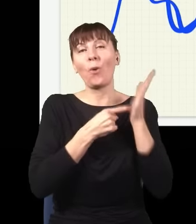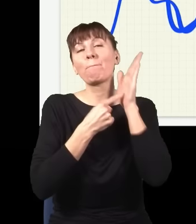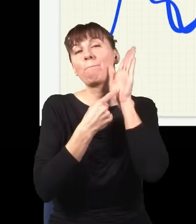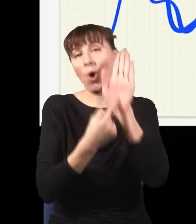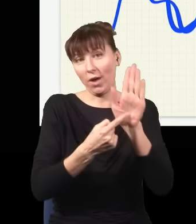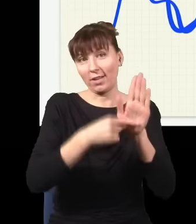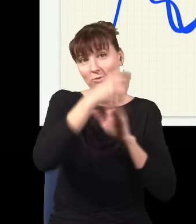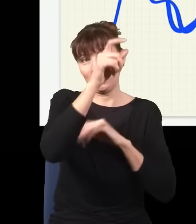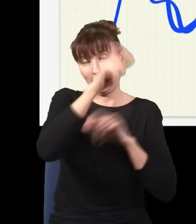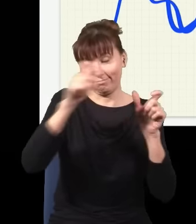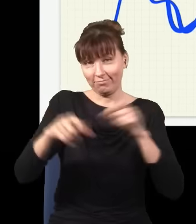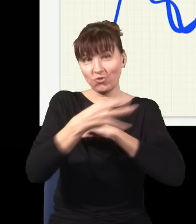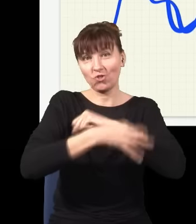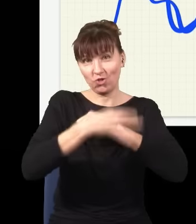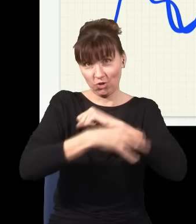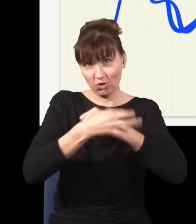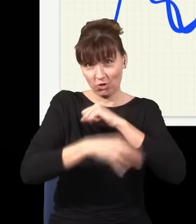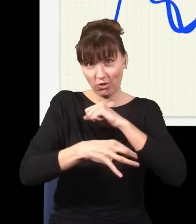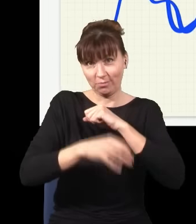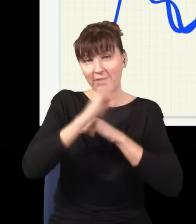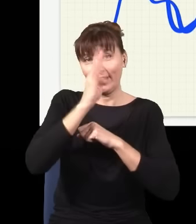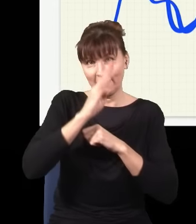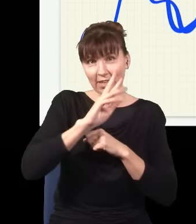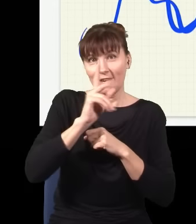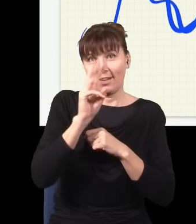kwantowej na pierwszym wykładzie, potem się to opisuje jakimś skomplikowanym formalizmem,